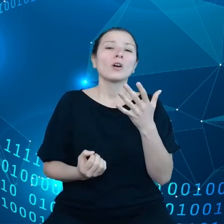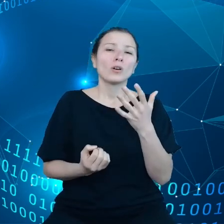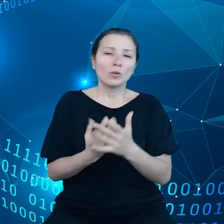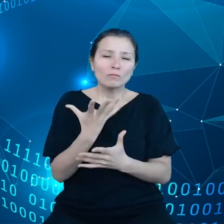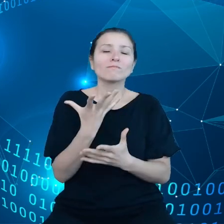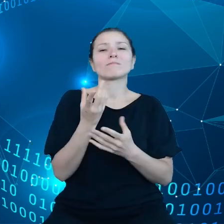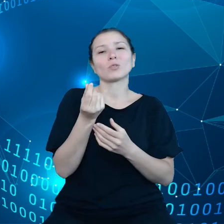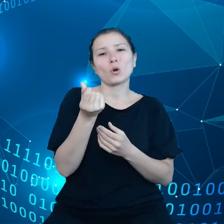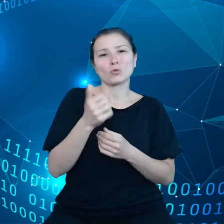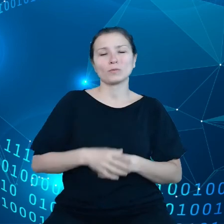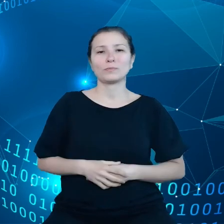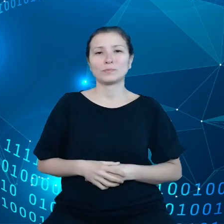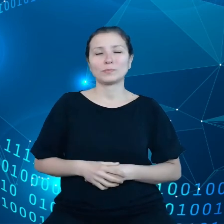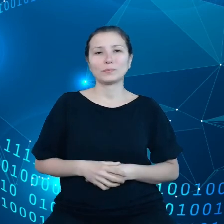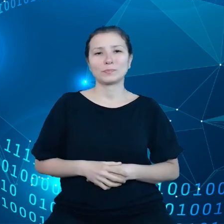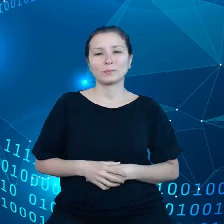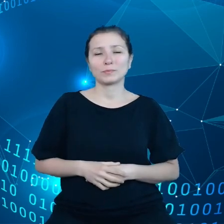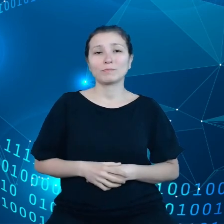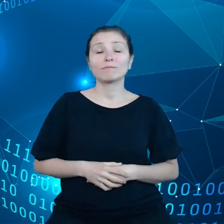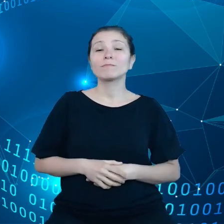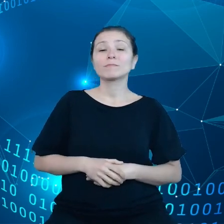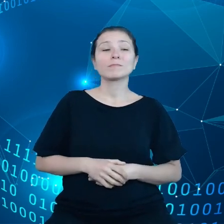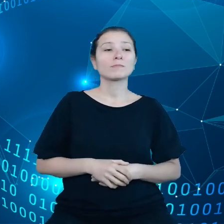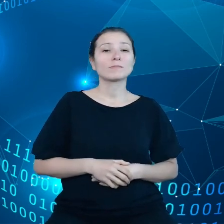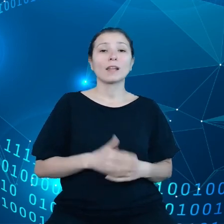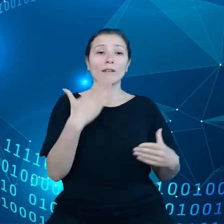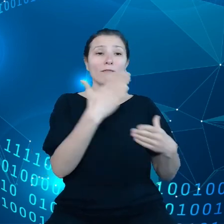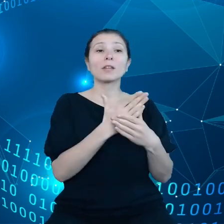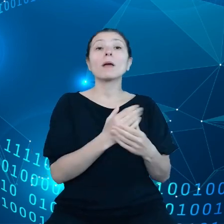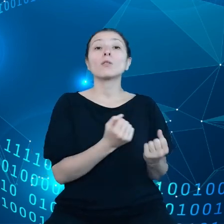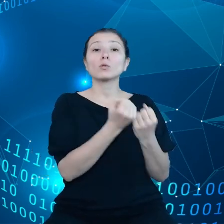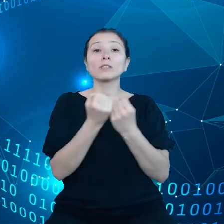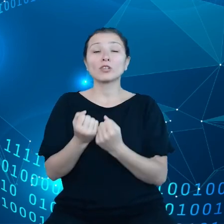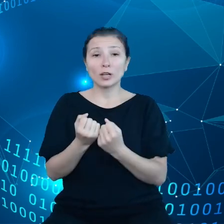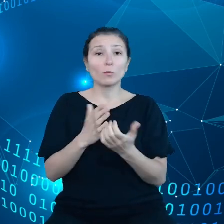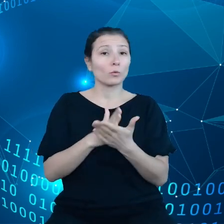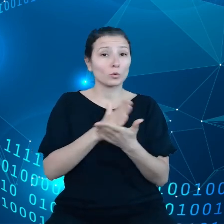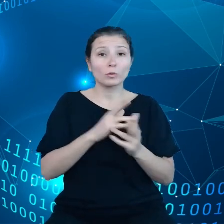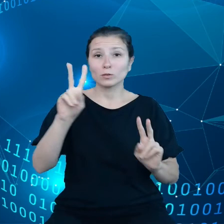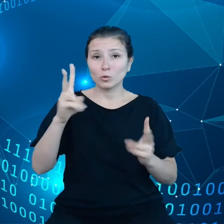dostawcy z Unii Europejskiej mają tylko część całości rynku.